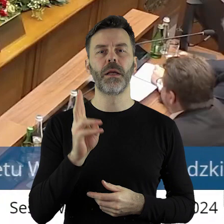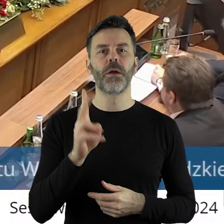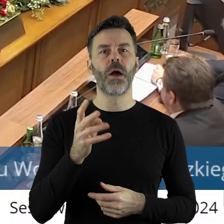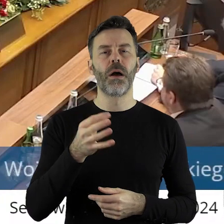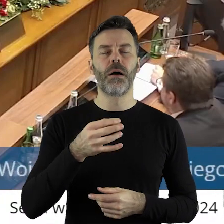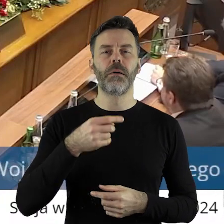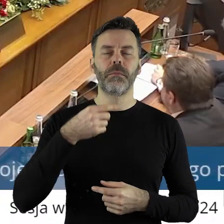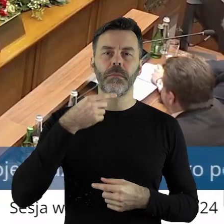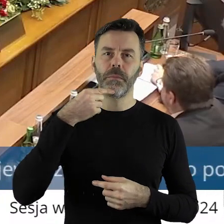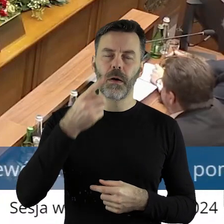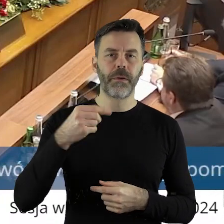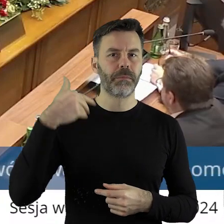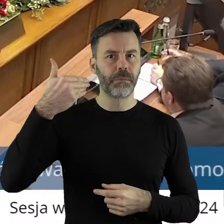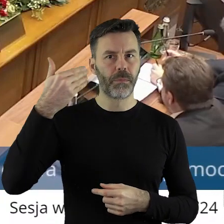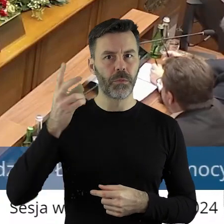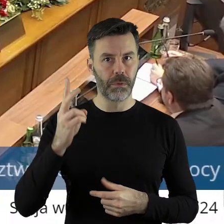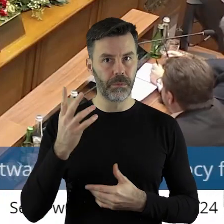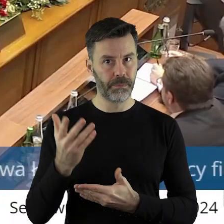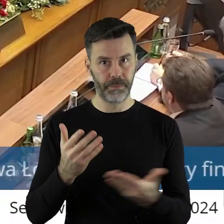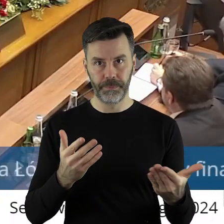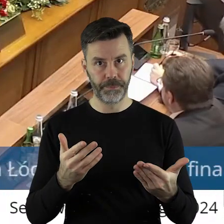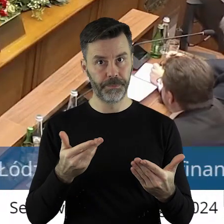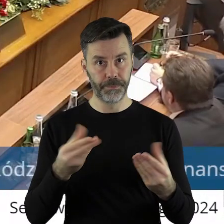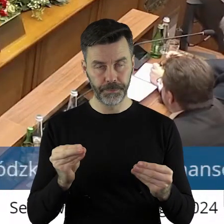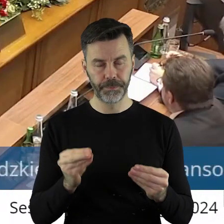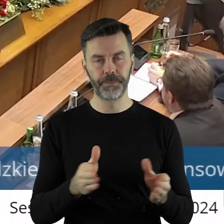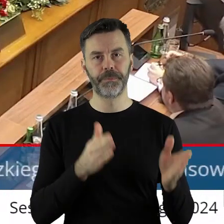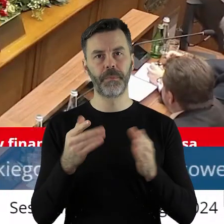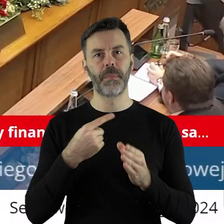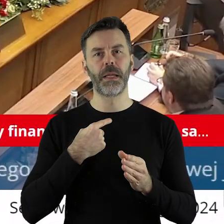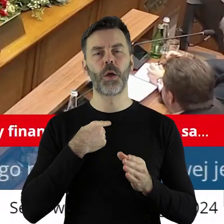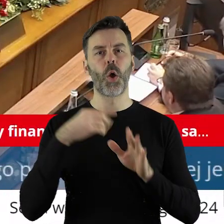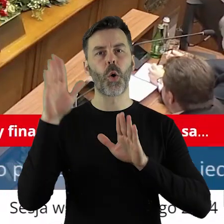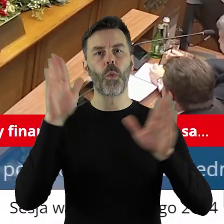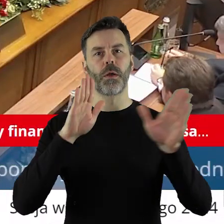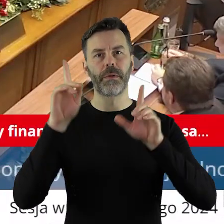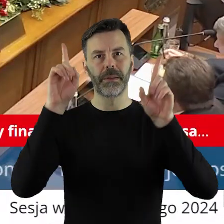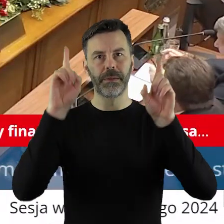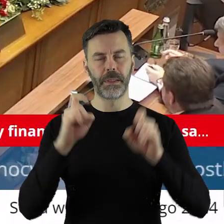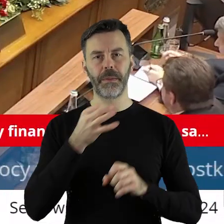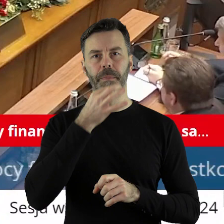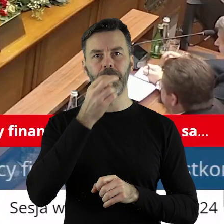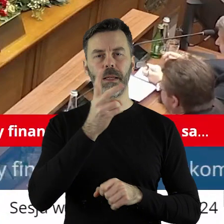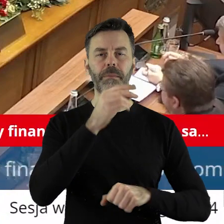chciałby jeszcze zabrać głos? W tym punkcie przechodzimy zatem do głosowania. Kto z państwa radnych jest za,